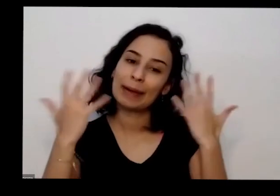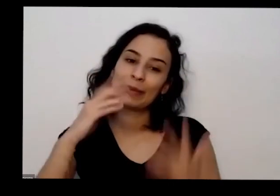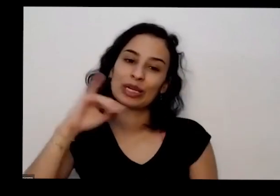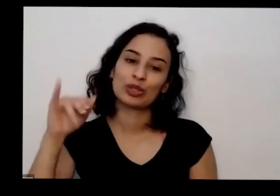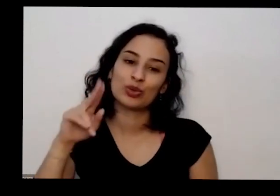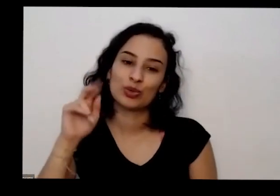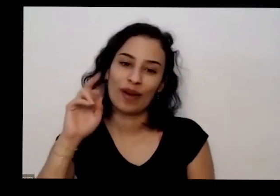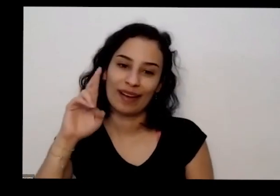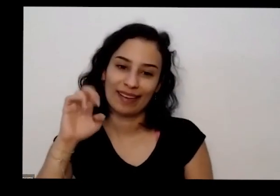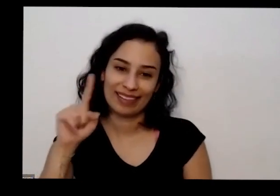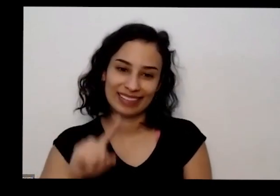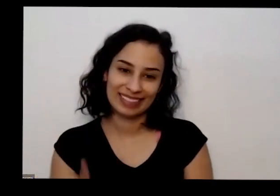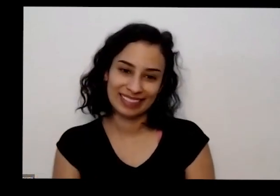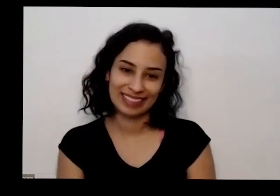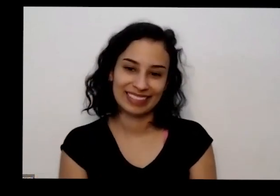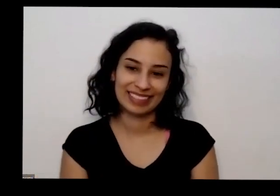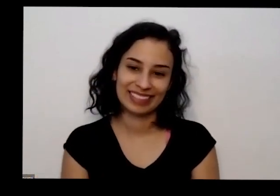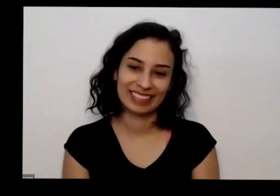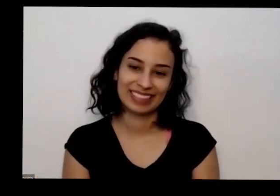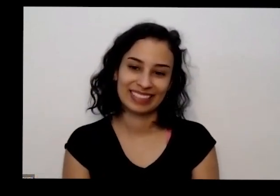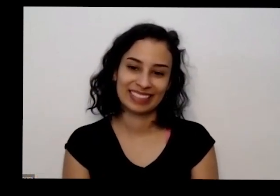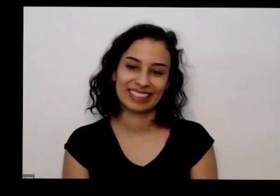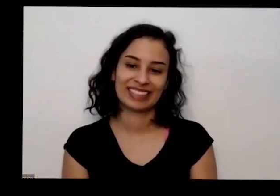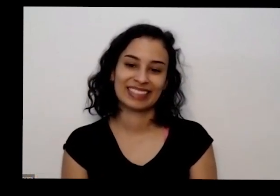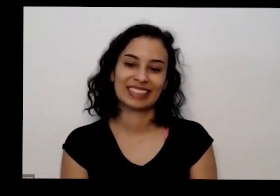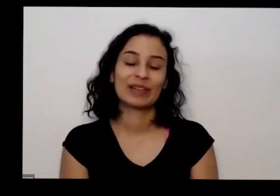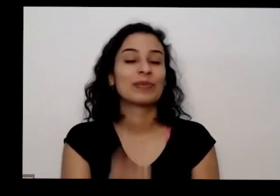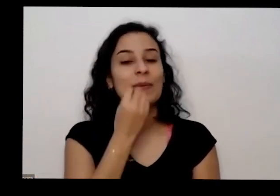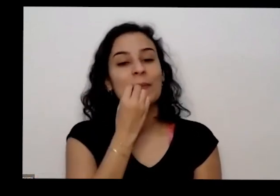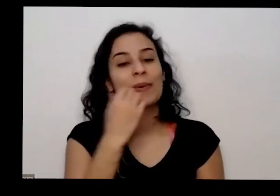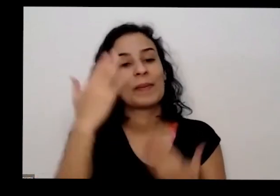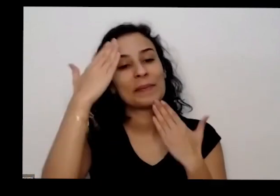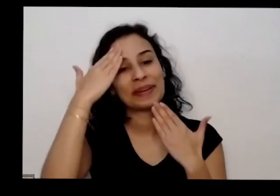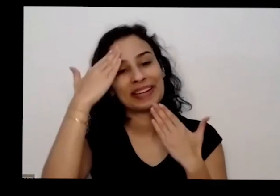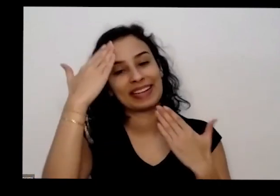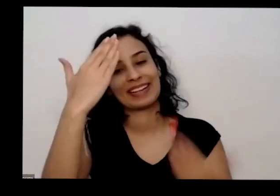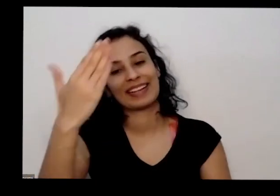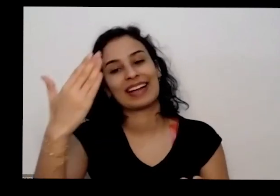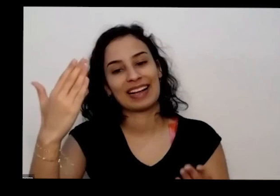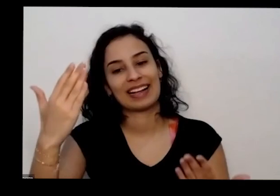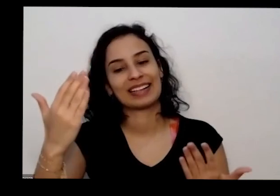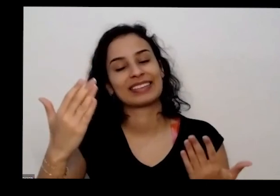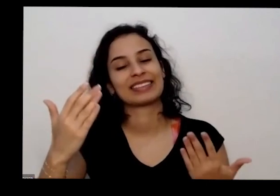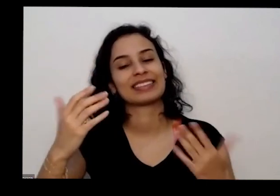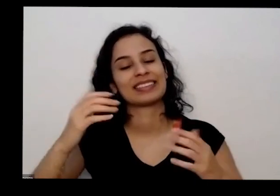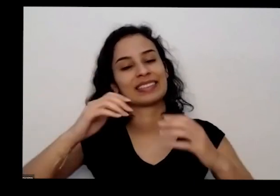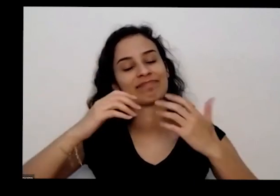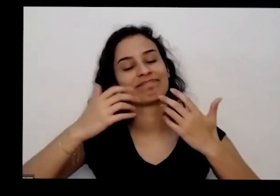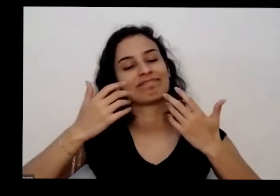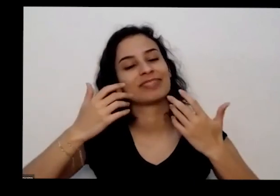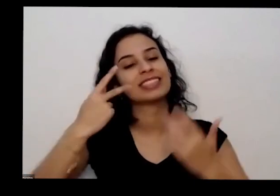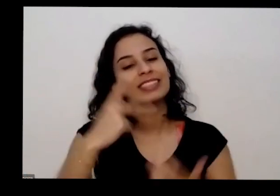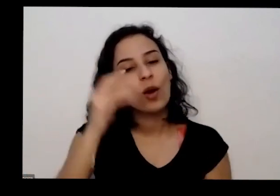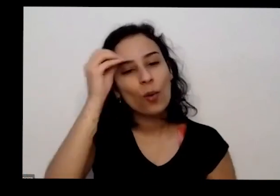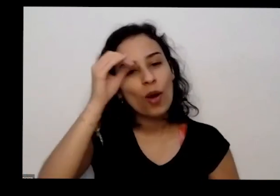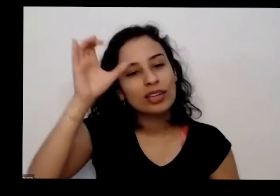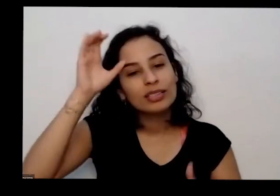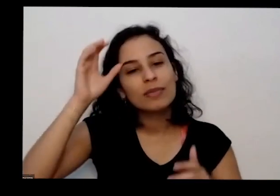é muito bom obrigada por compartilhar esse saberes tão importante é